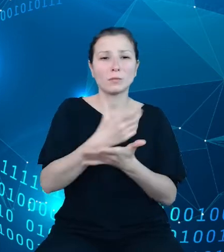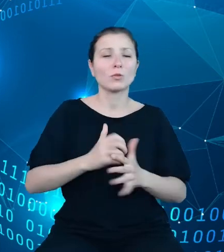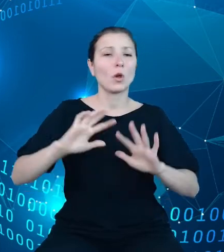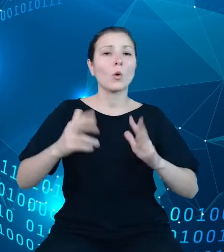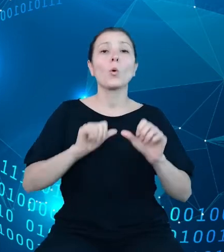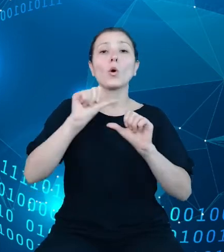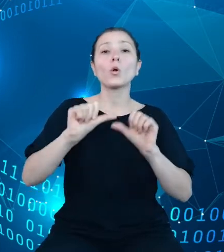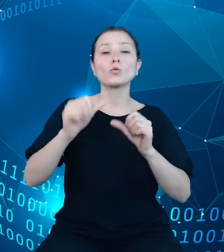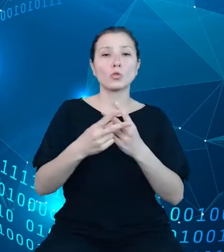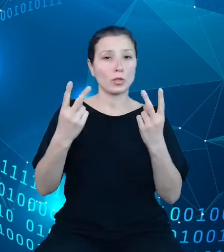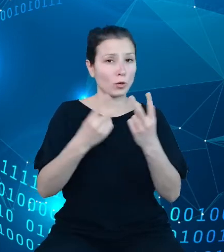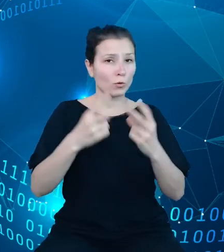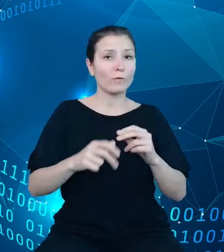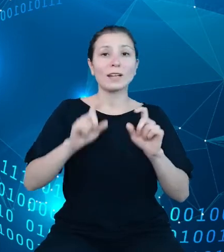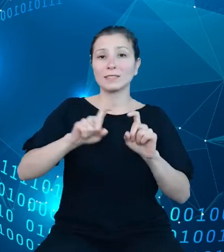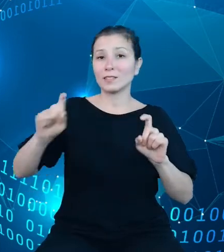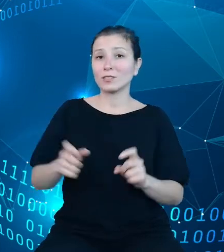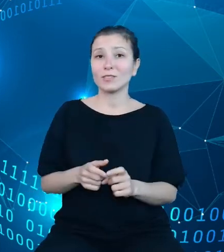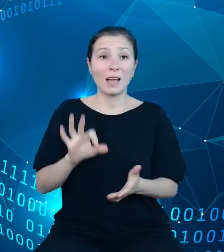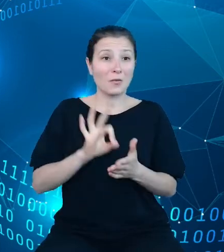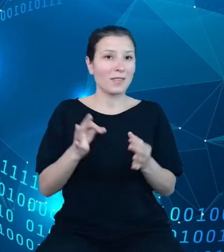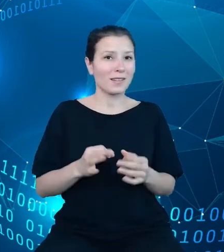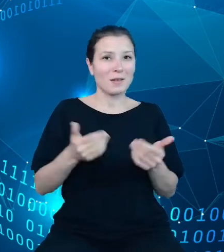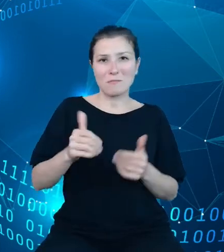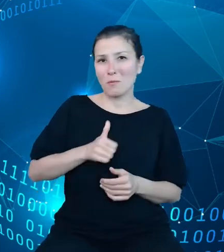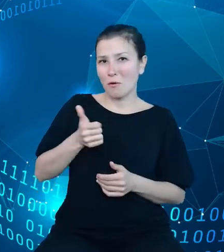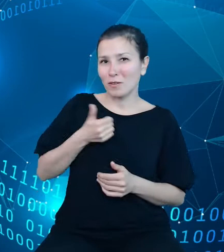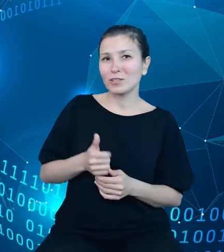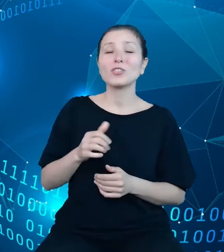okazji mogą pochwalić się, że Główny Urząd Statystyczny jest drugim na